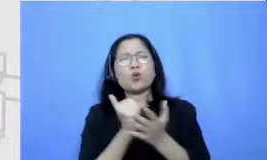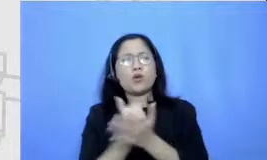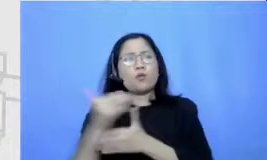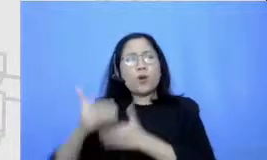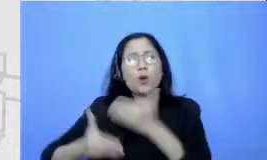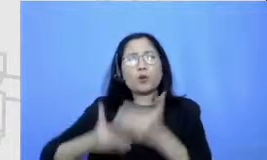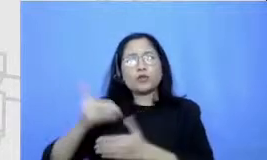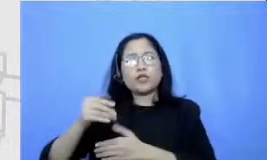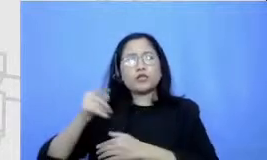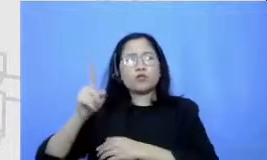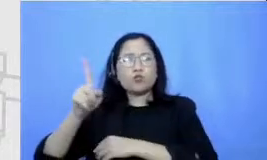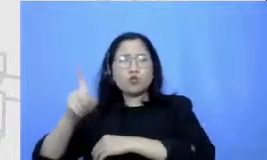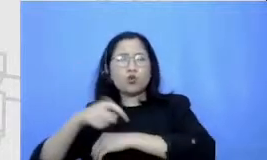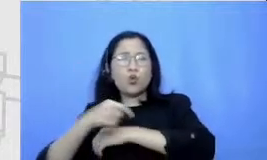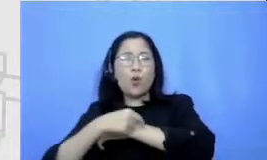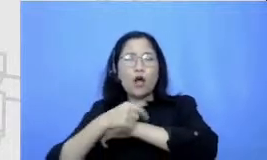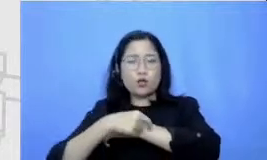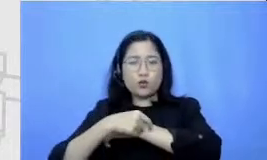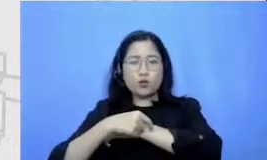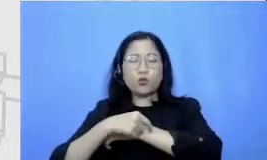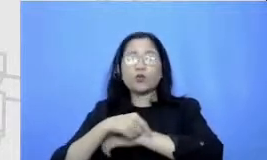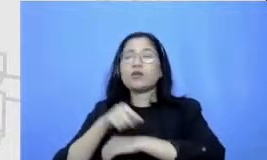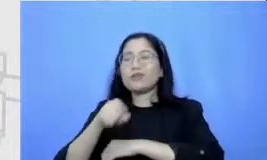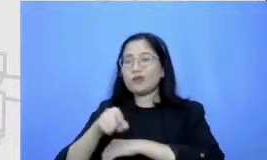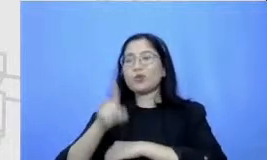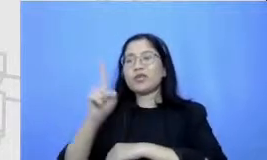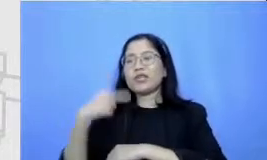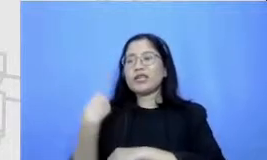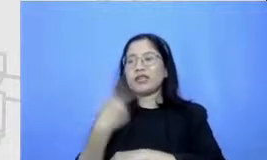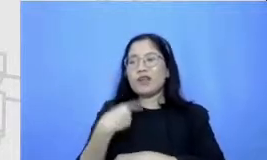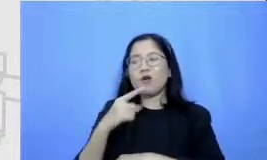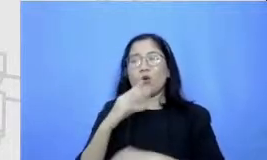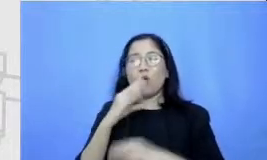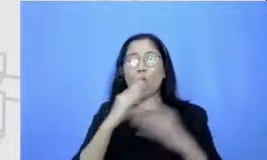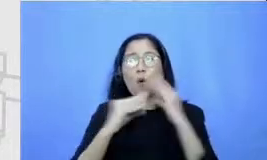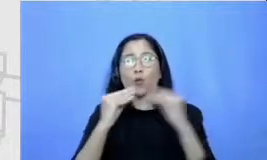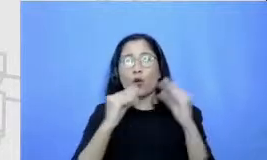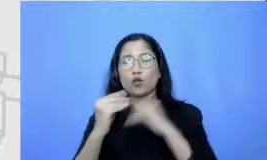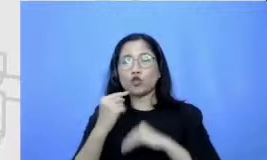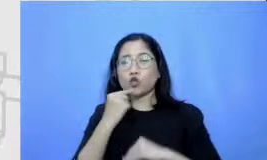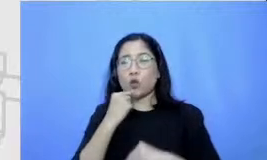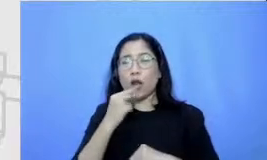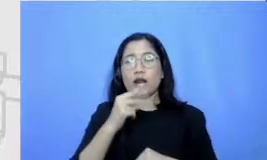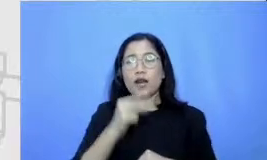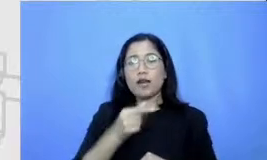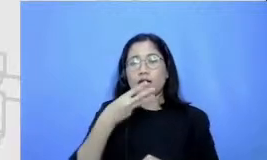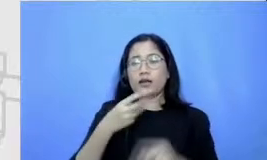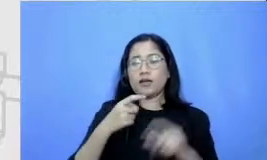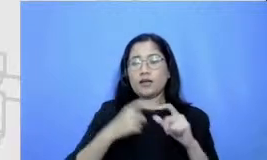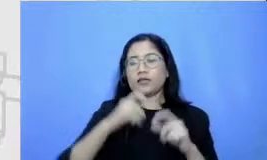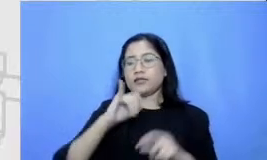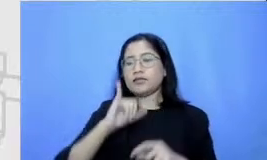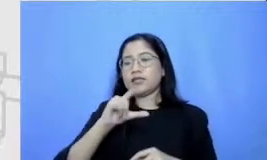kita bicara tentang gliserin si bapak dan ibu perlu menyiapkan tenaga dan kemudian